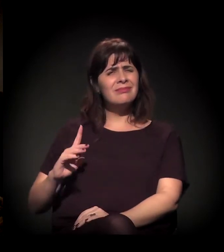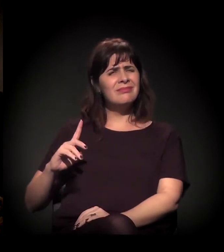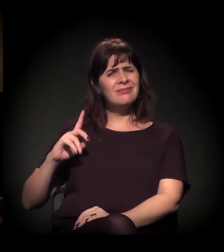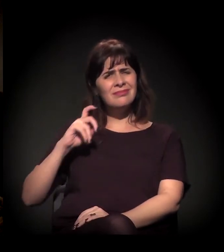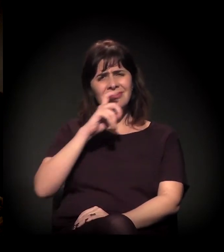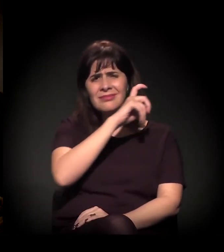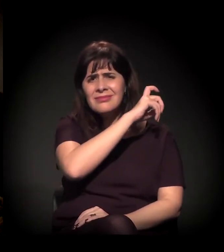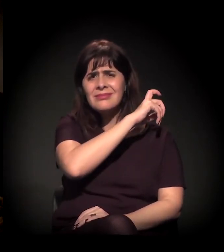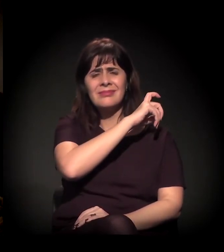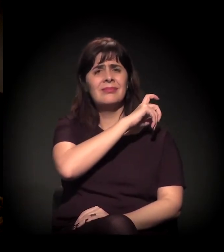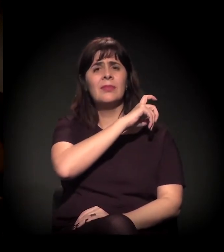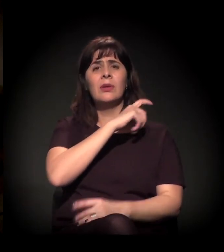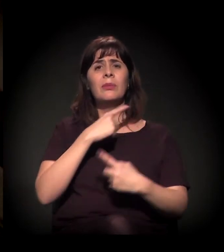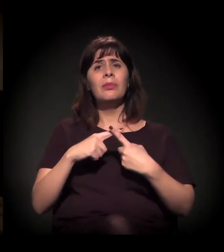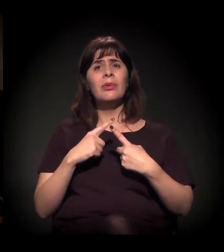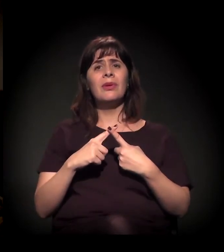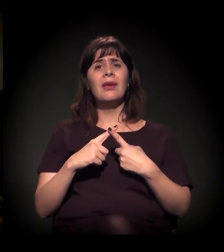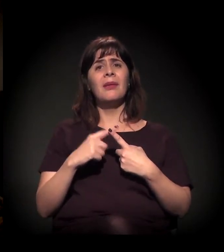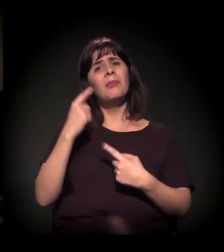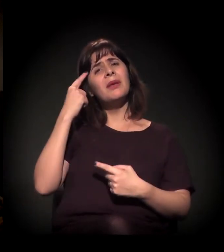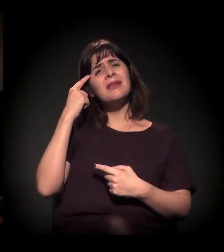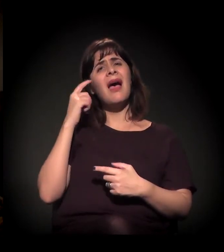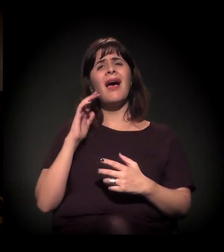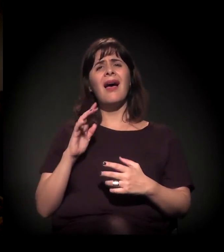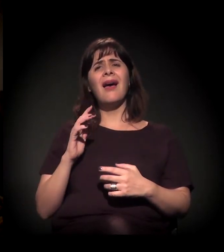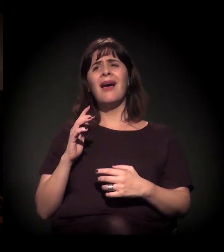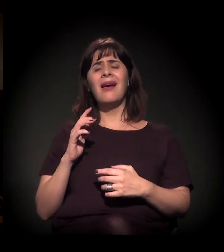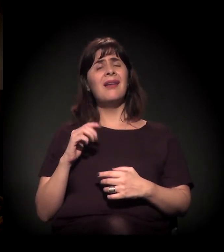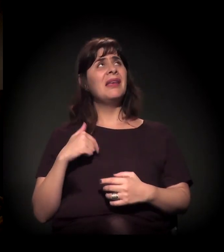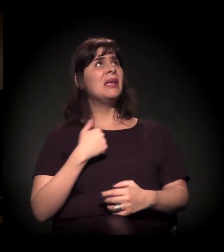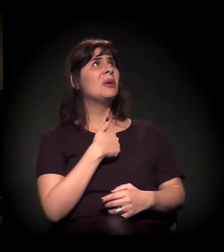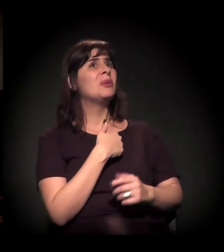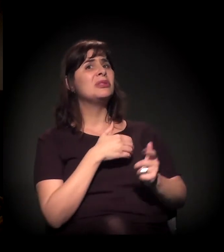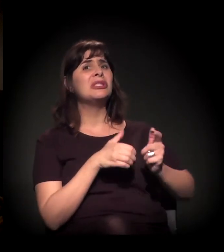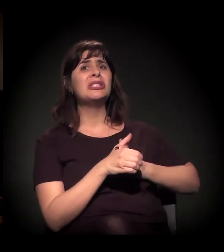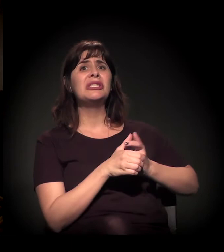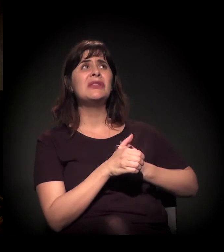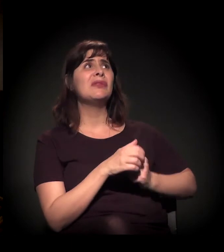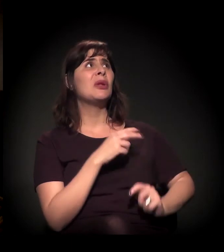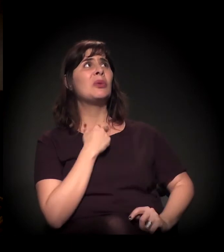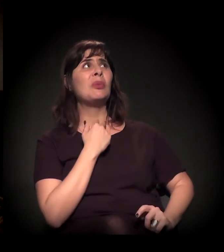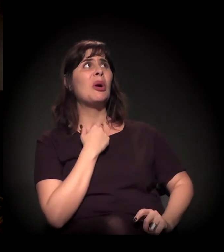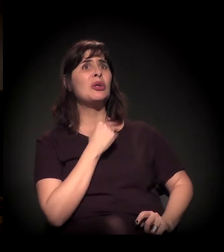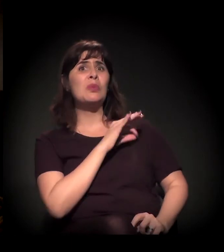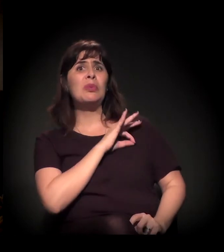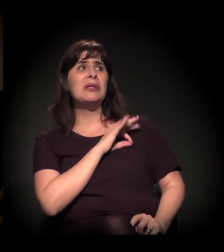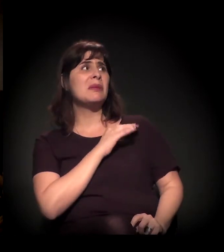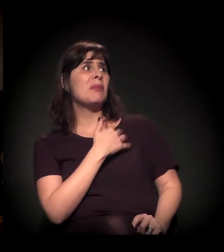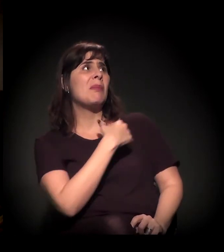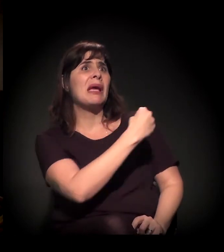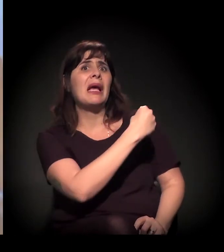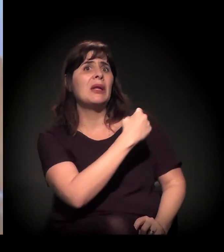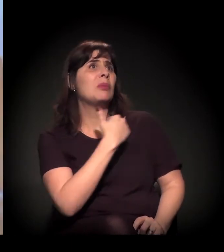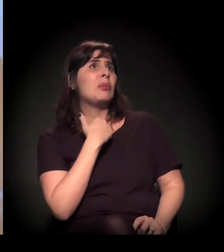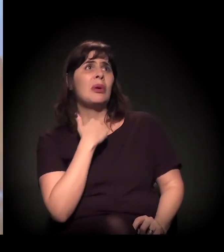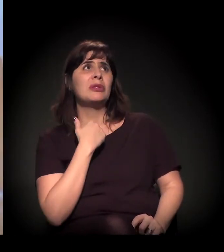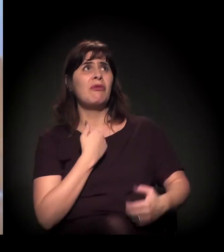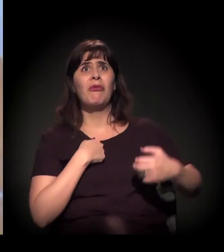que eles têm mania de achar que estão sempre devendo para a justiça: "Ah, não posso ser pego pela polícia senão vou ser preso".